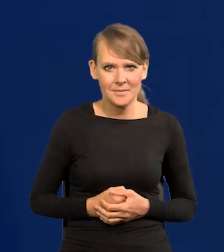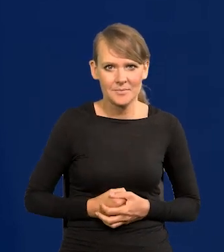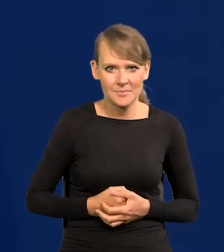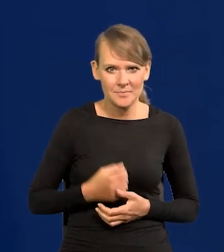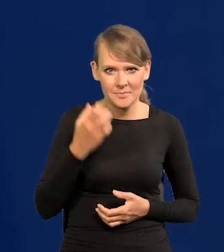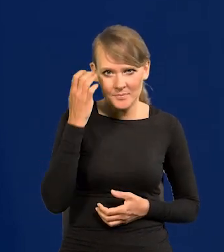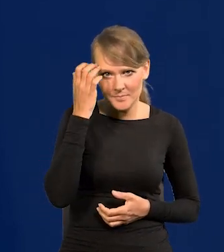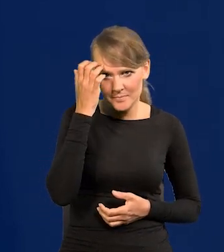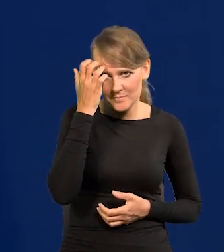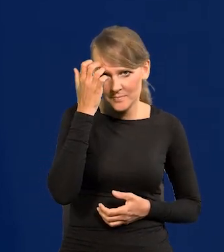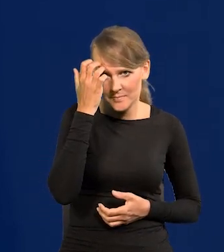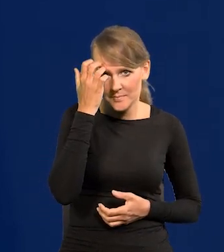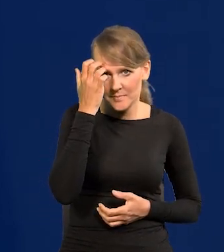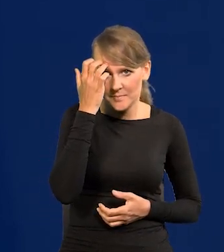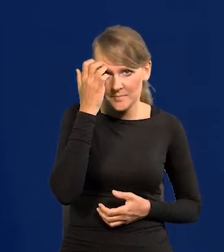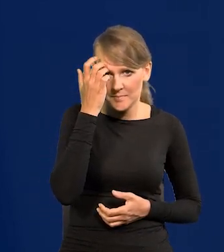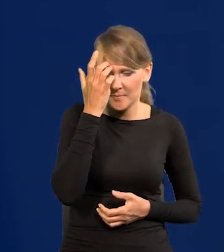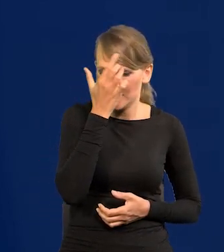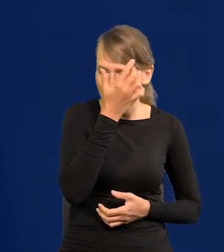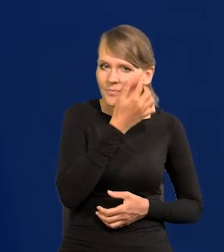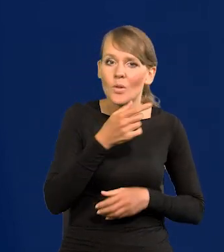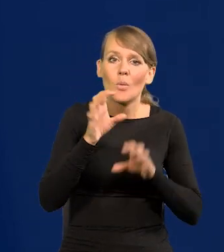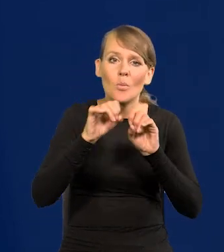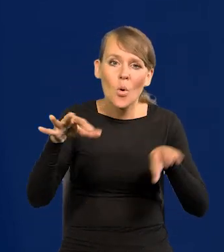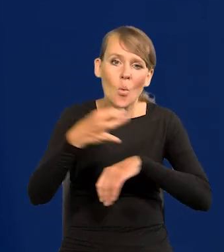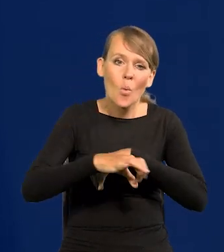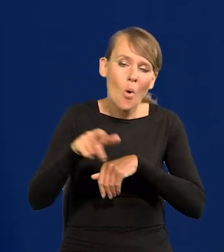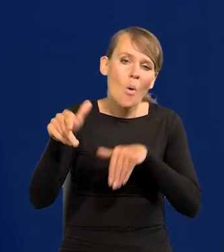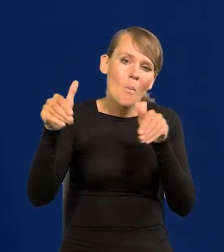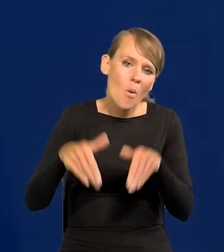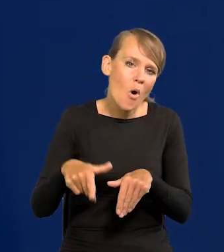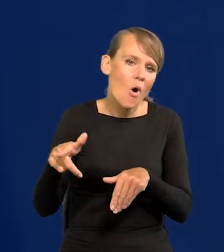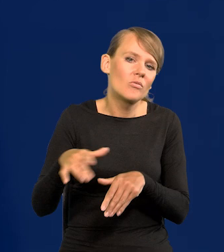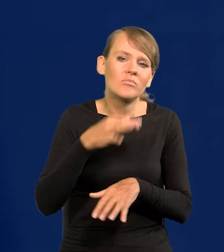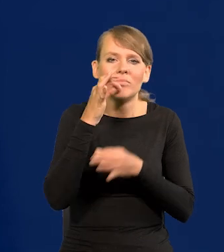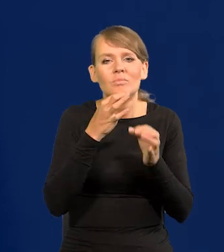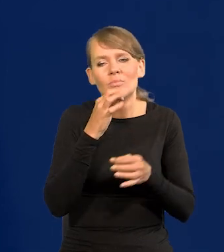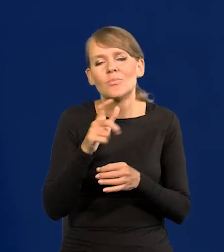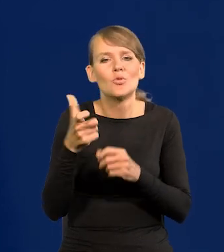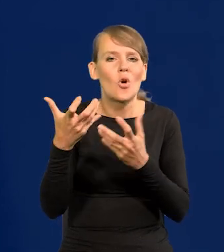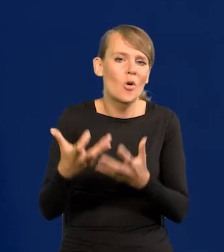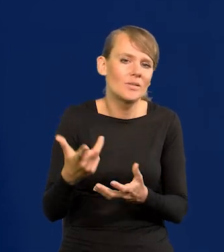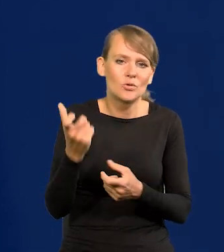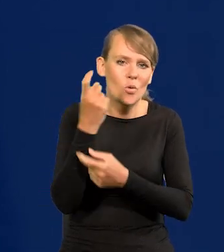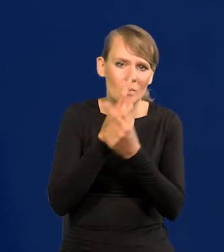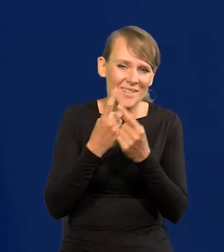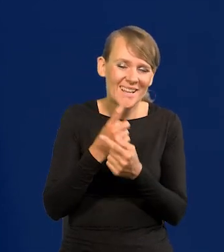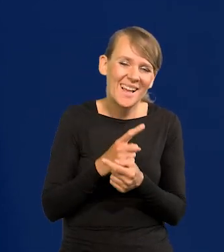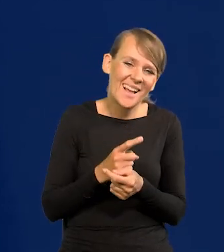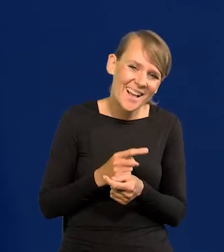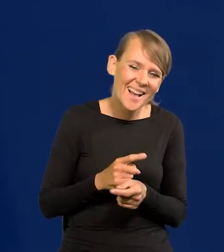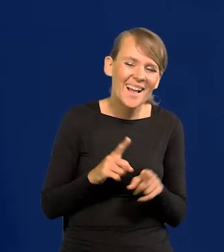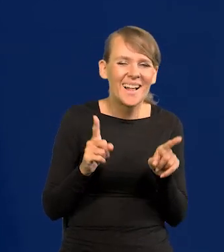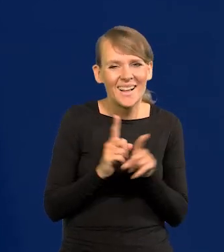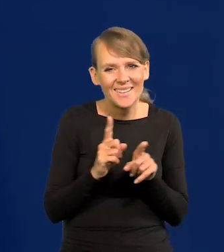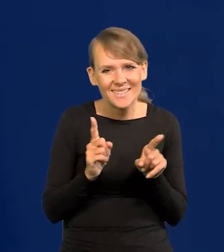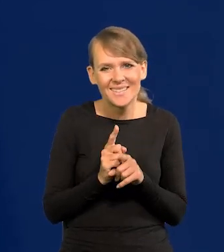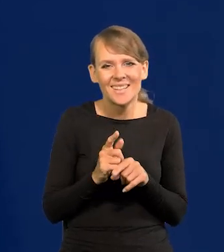Profesor uniwersytetu. To się może dowolnie wypowiedzieć. Chociaż też tu z kolei działa też polityczna poprawność itd.